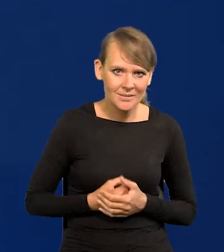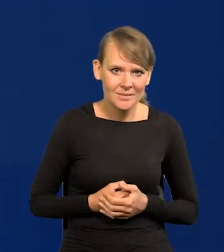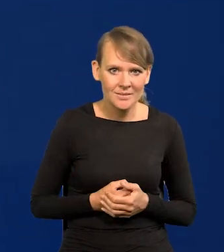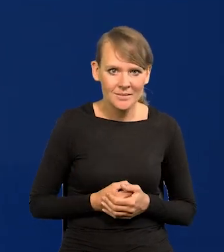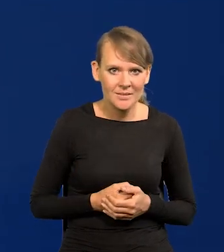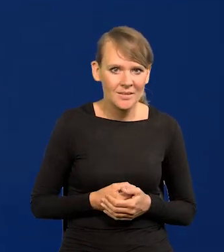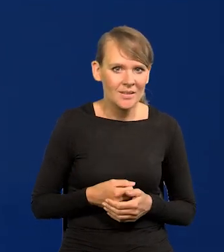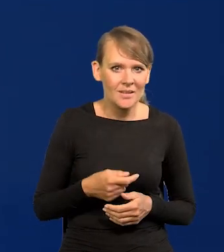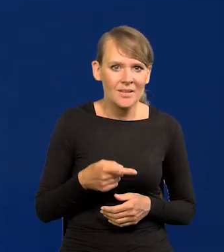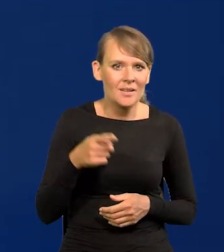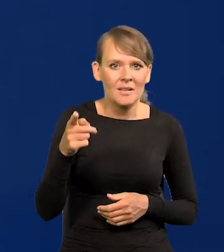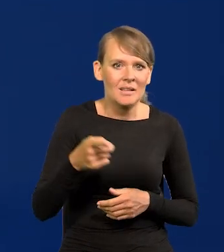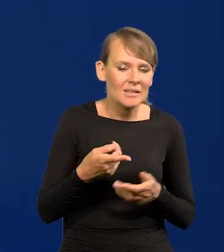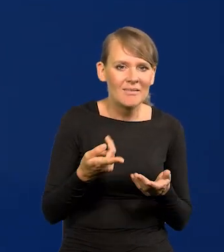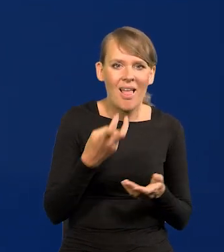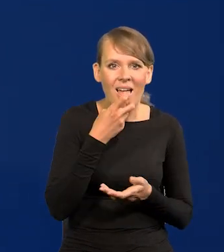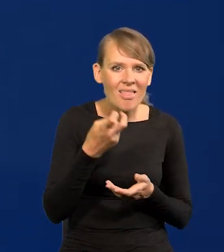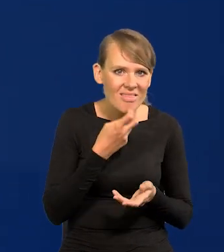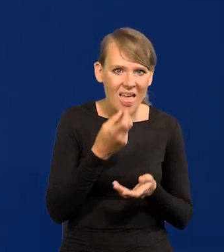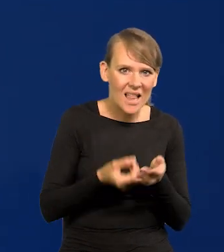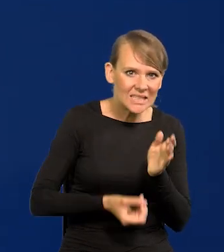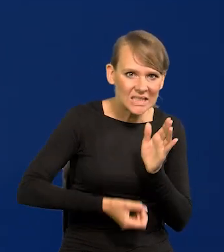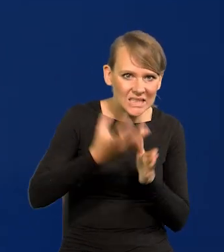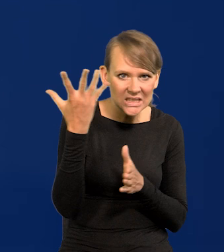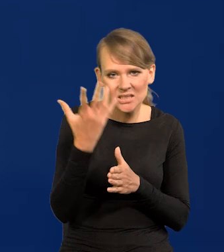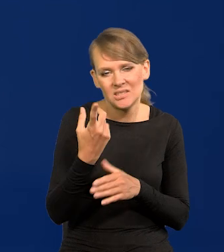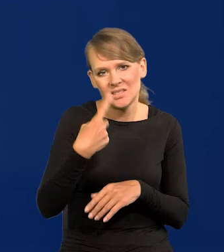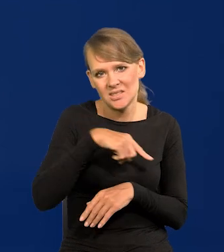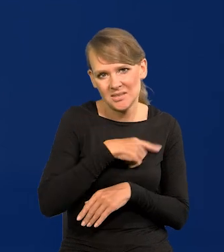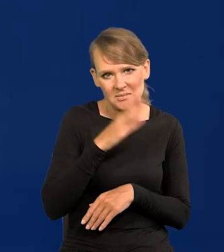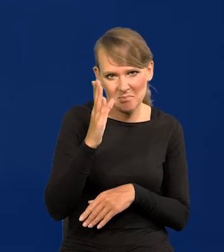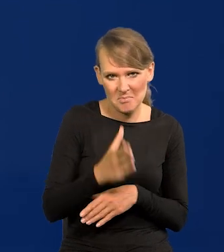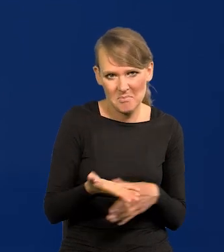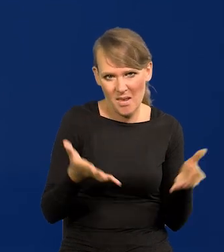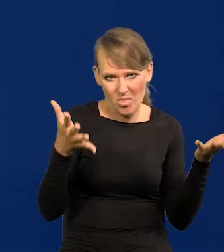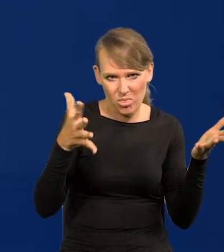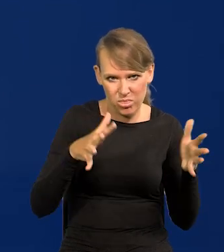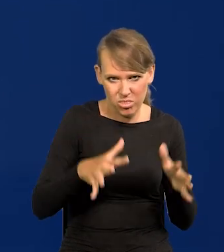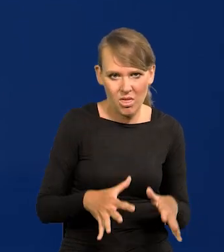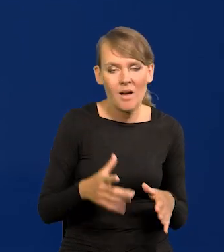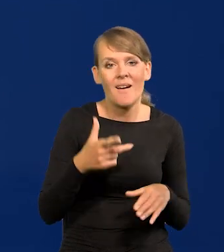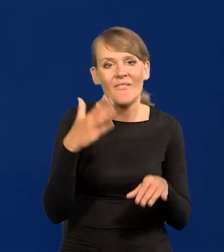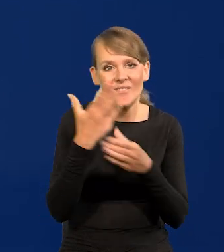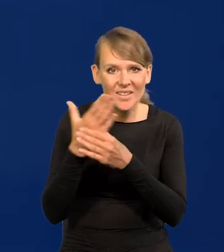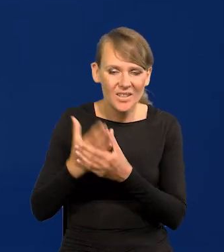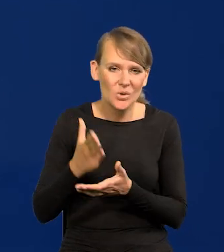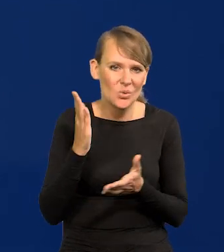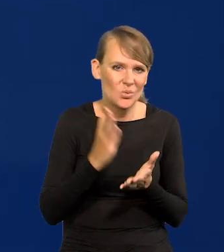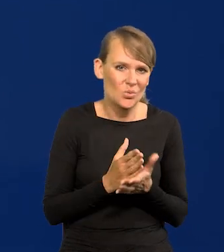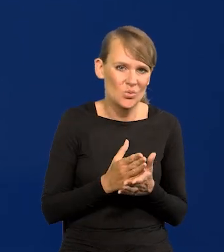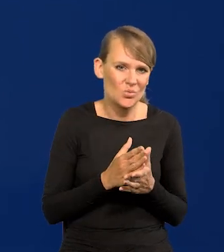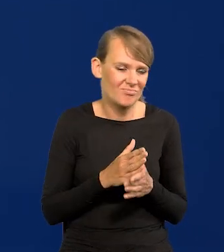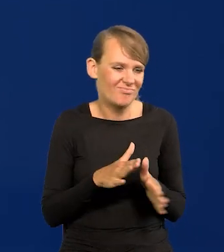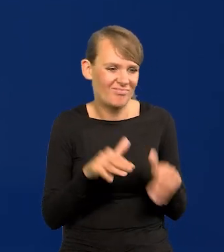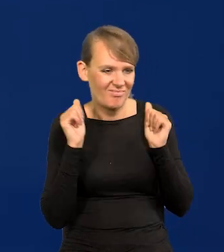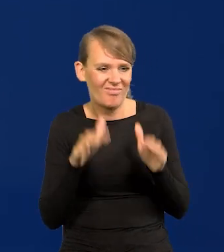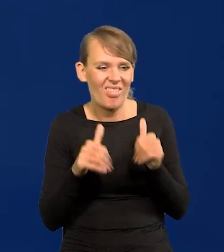która nas dusi wysokimi cenami energii przede wszystkim. Już przedsiębiorstwa się dosyć masowo wycofują z Europy,